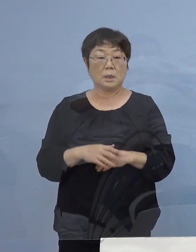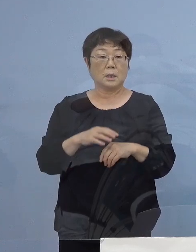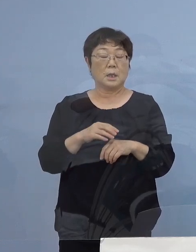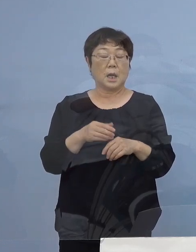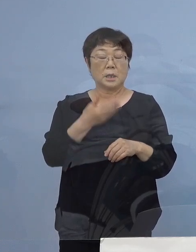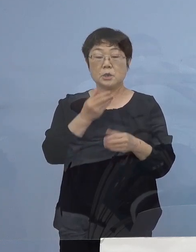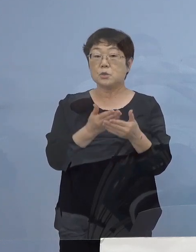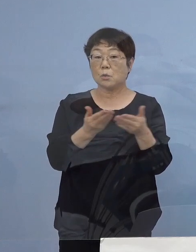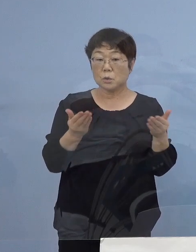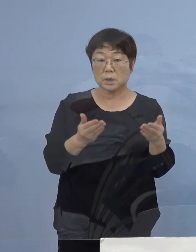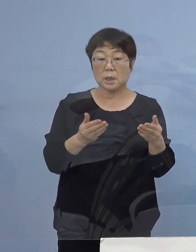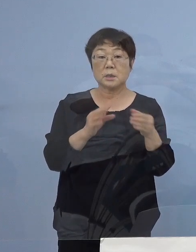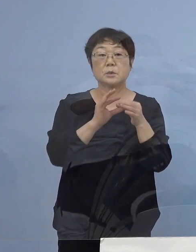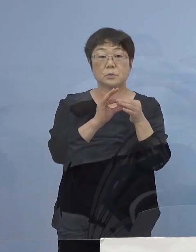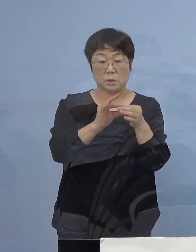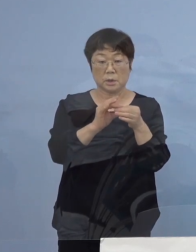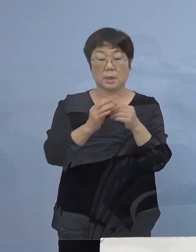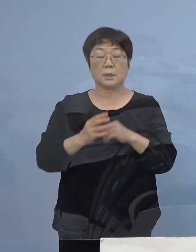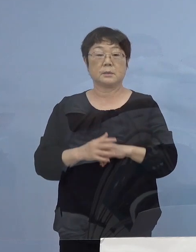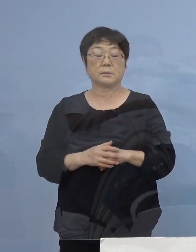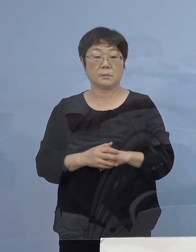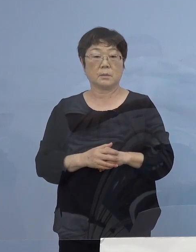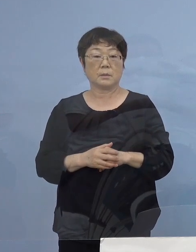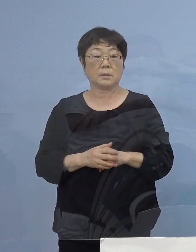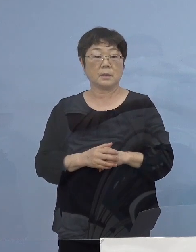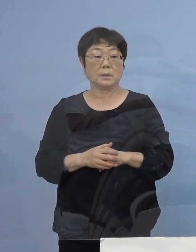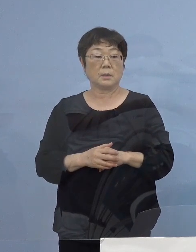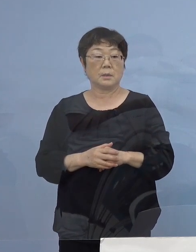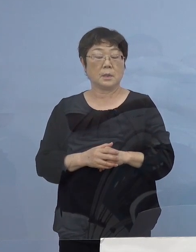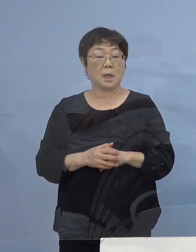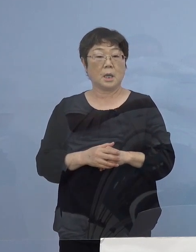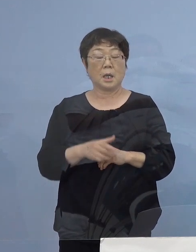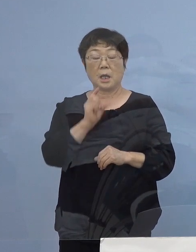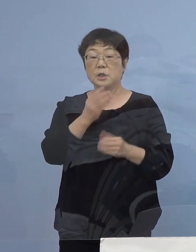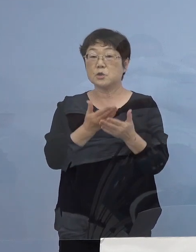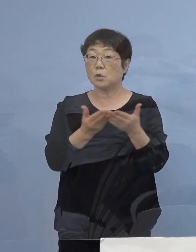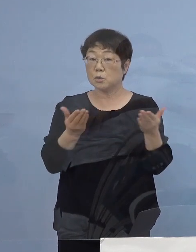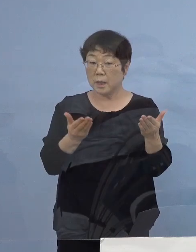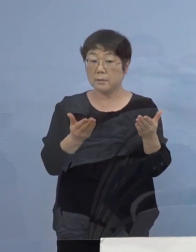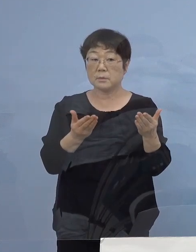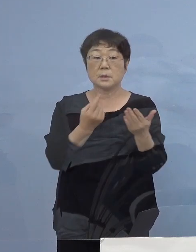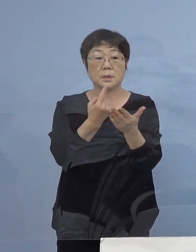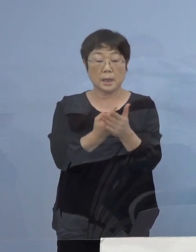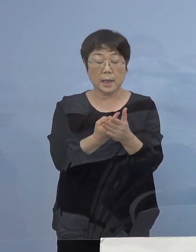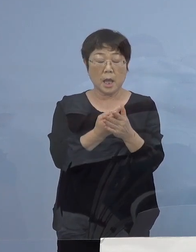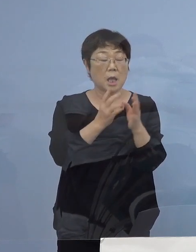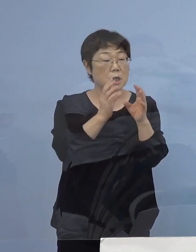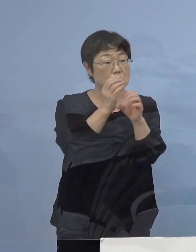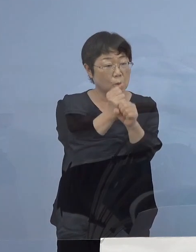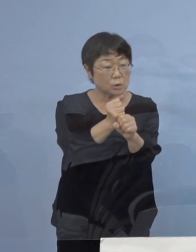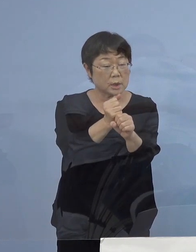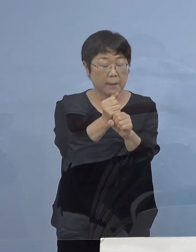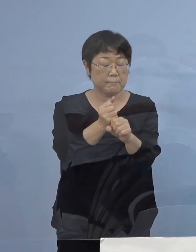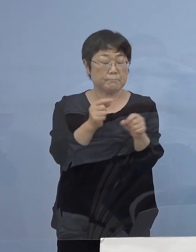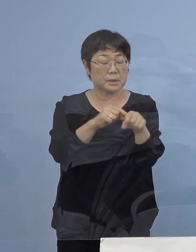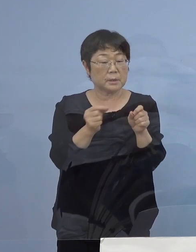飲食店の方からは 飲食店いじめというか 飲食店だけターゲットを絞るのは みたいな話もあったと思うんですが